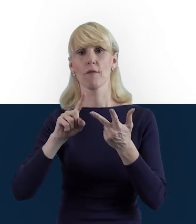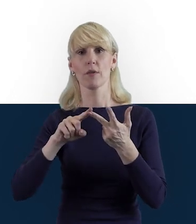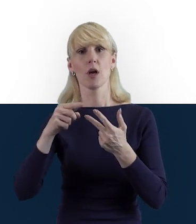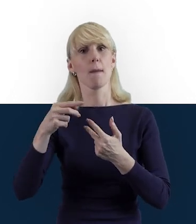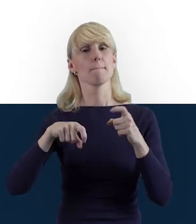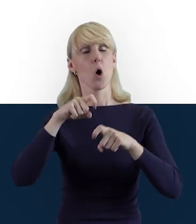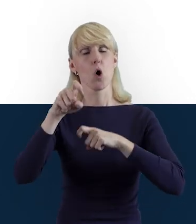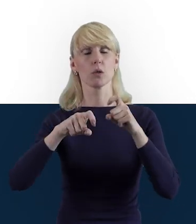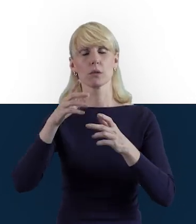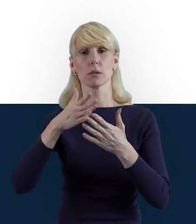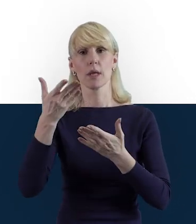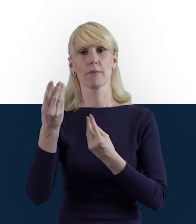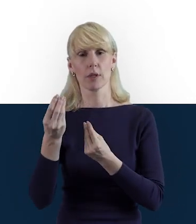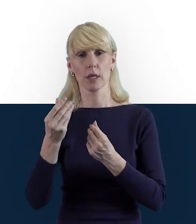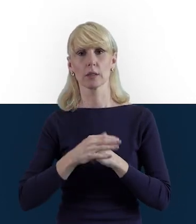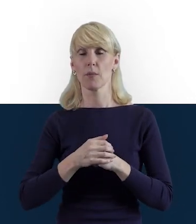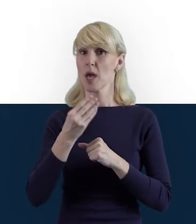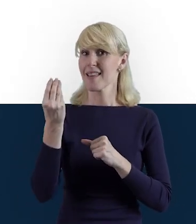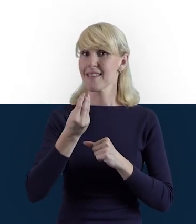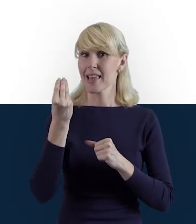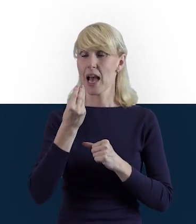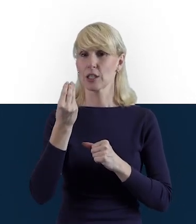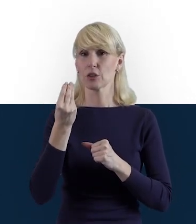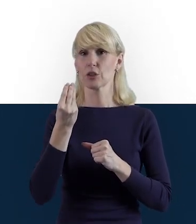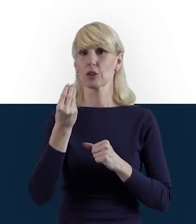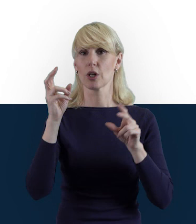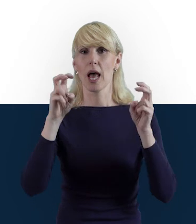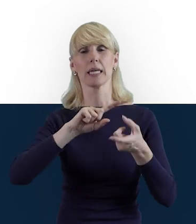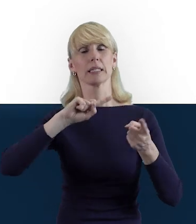Przed nami jeszcze materiał Zmiany w projektach,